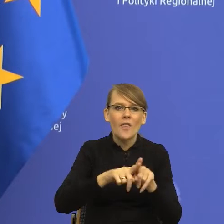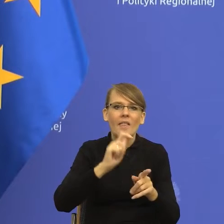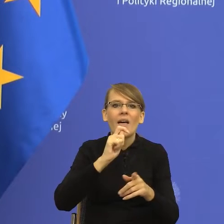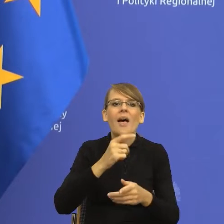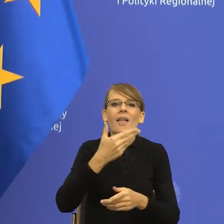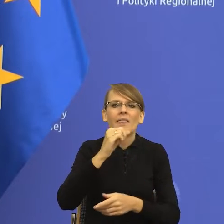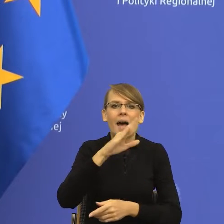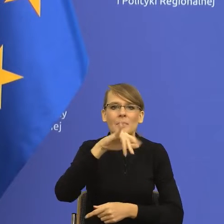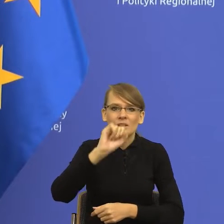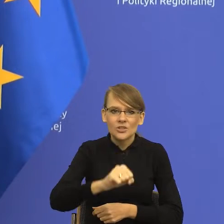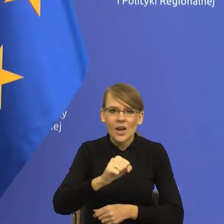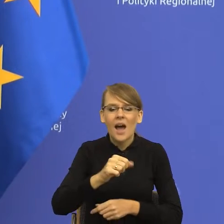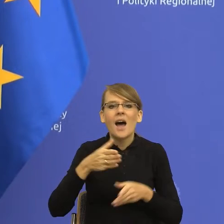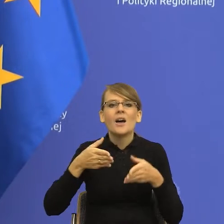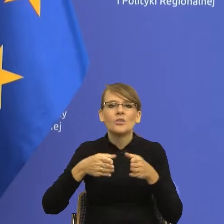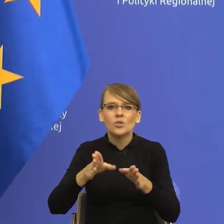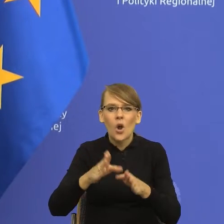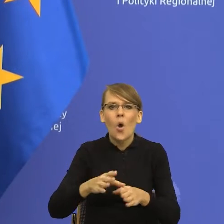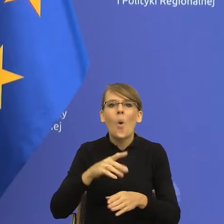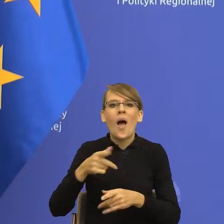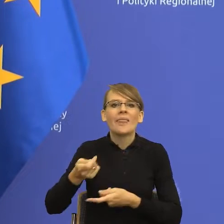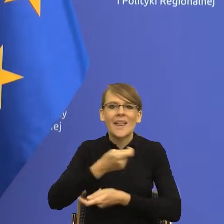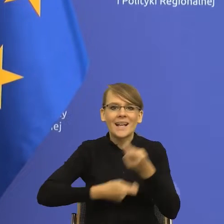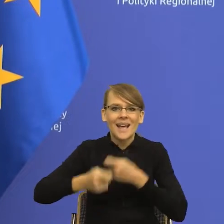kupna sprzedaży, dokonać nabycia na drodze przeprowadzenia